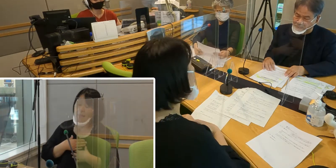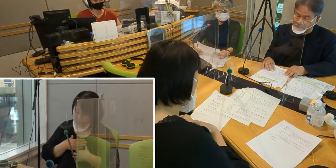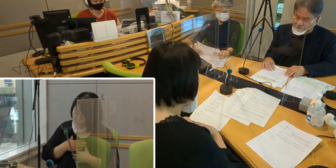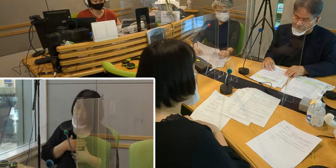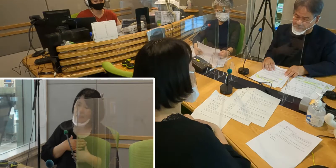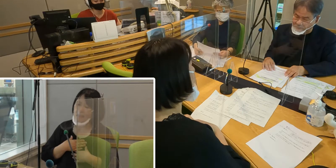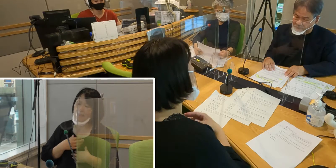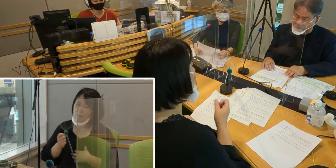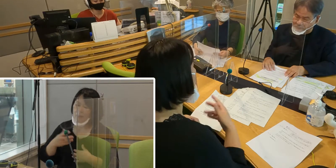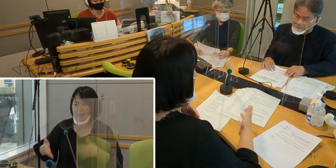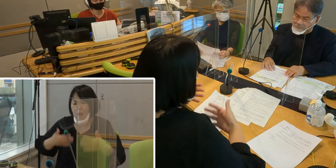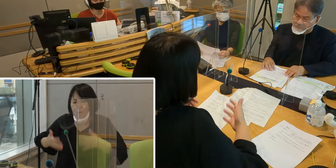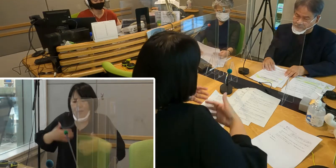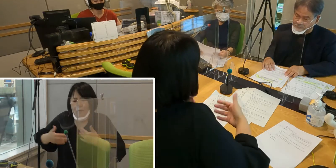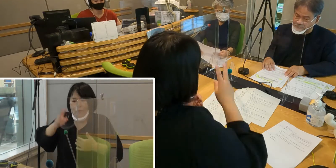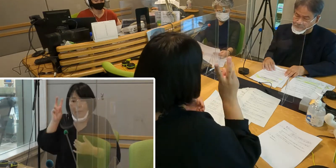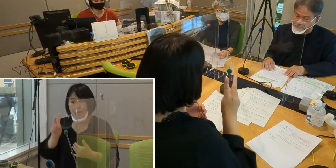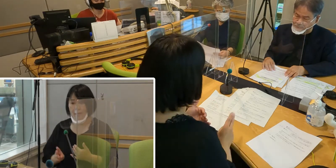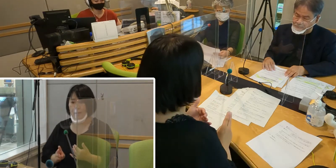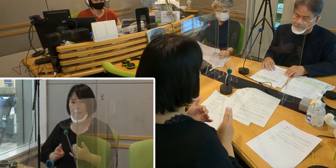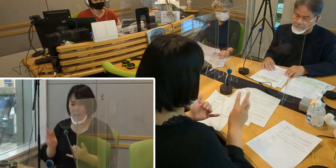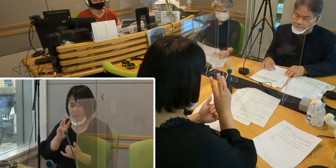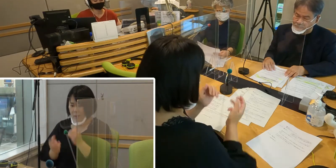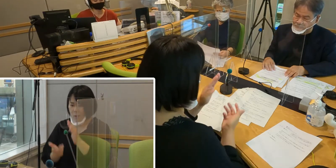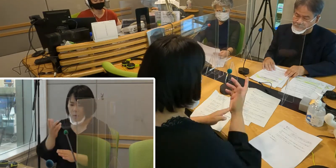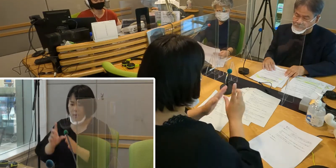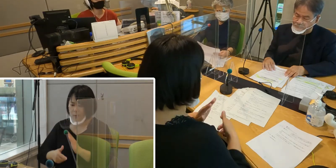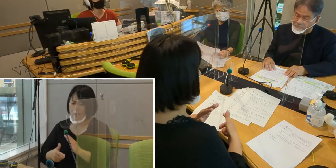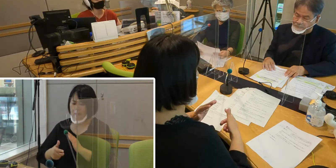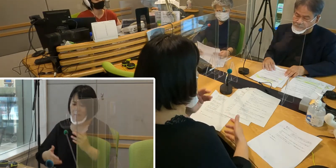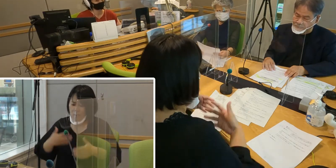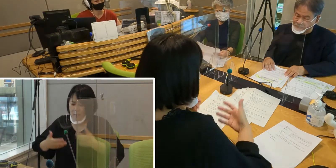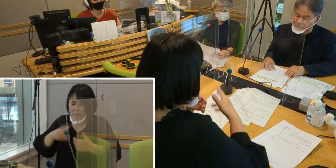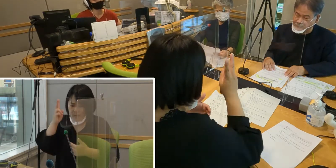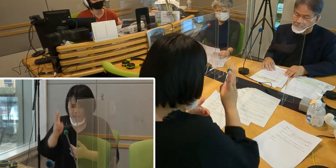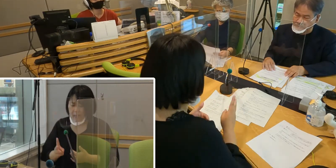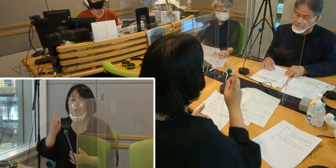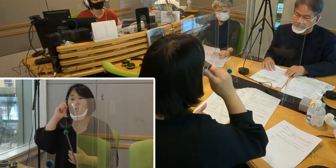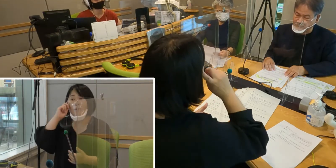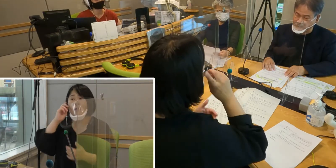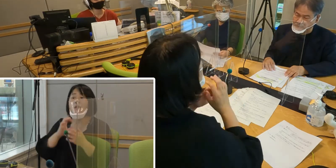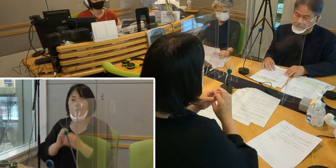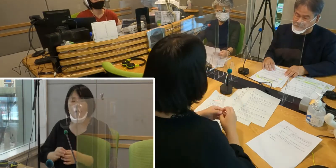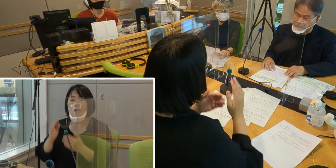バタバタしてしまうことがあって 不安になるというお気持ち、とても分かります。